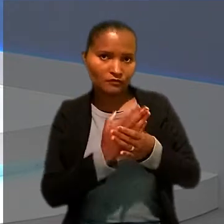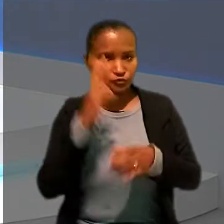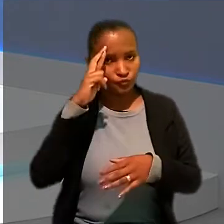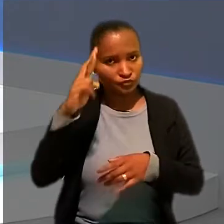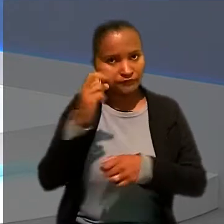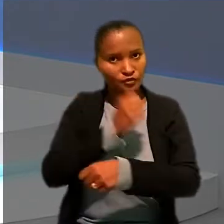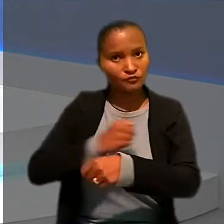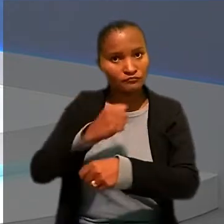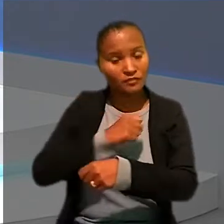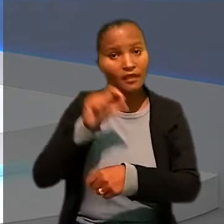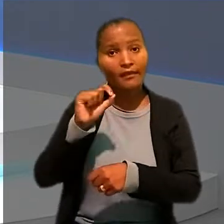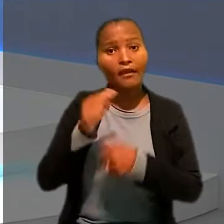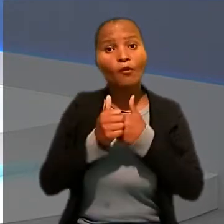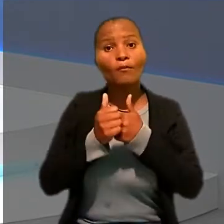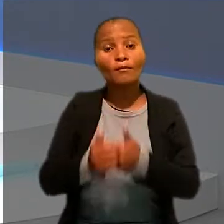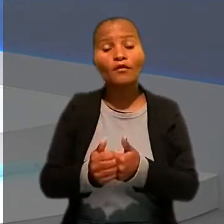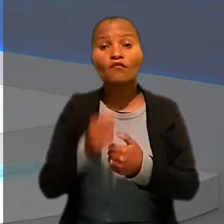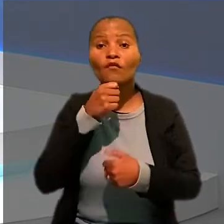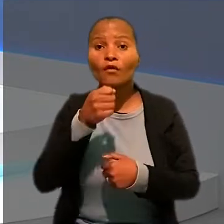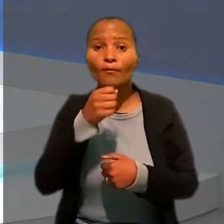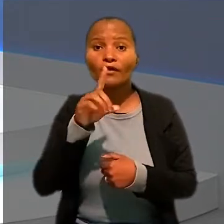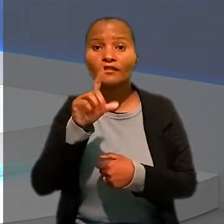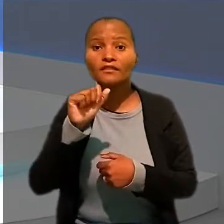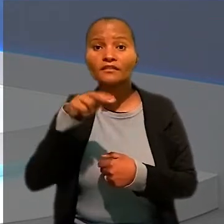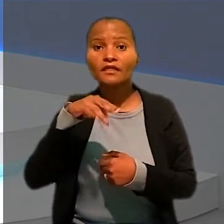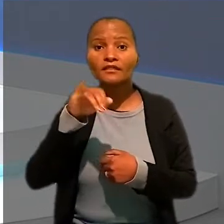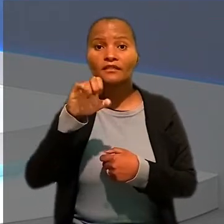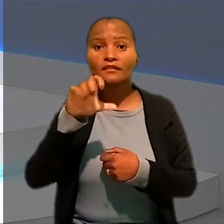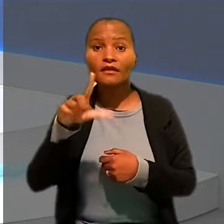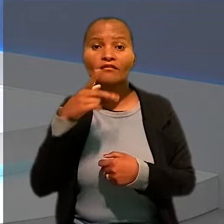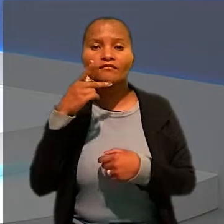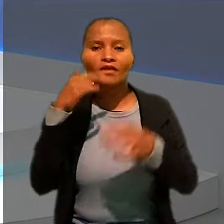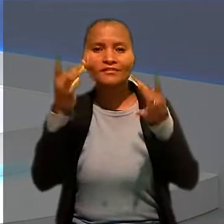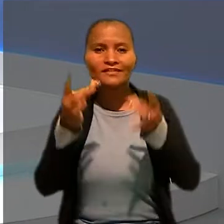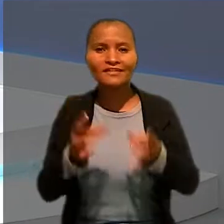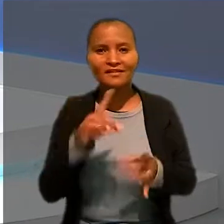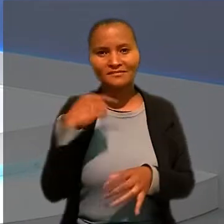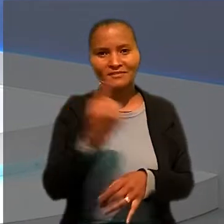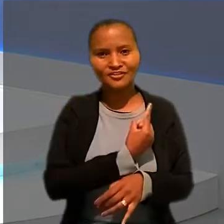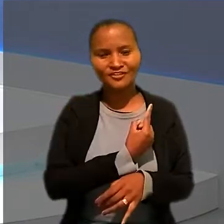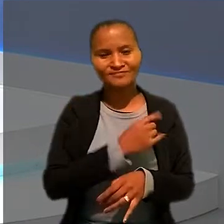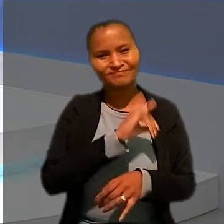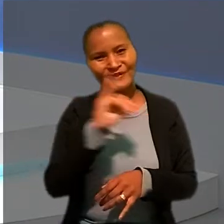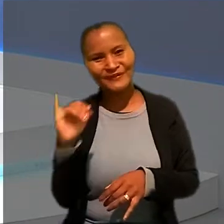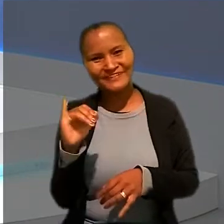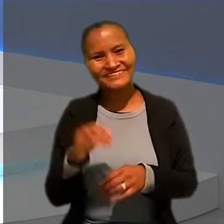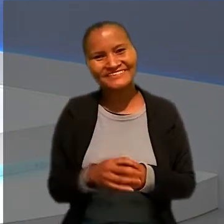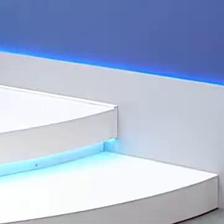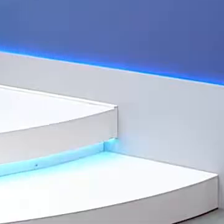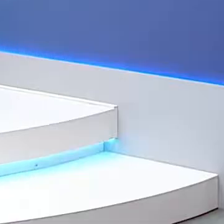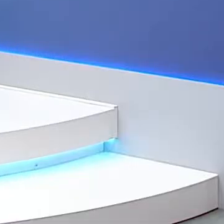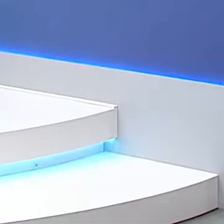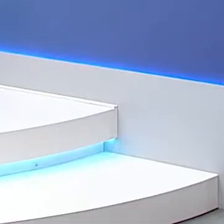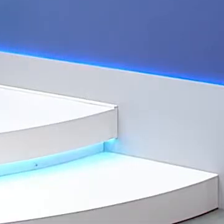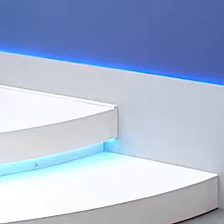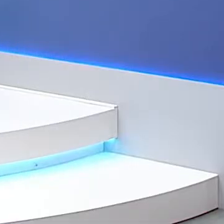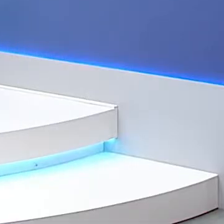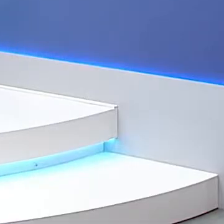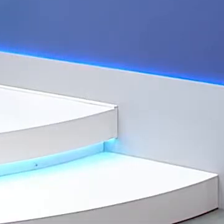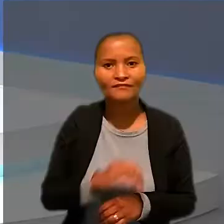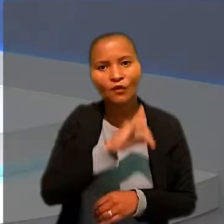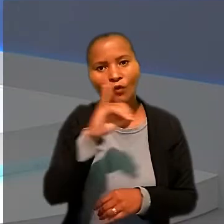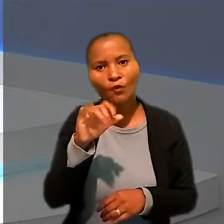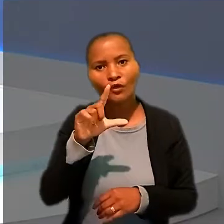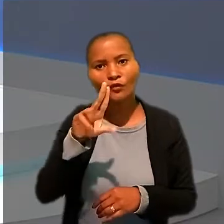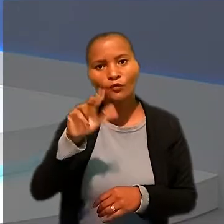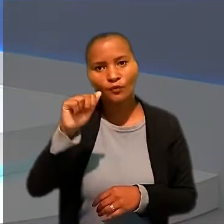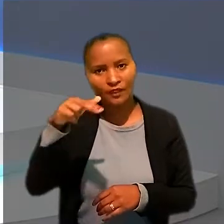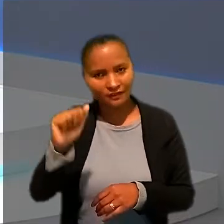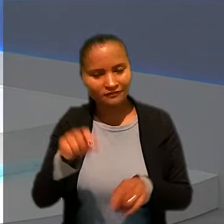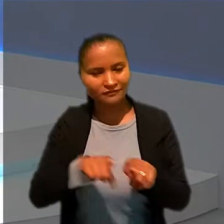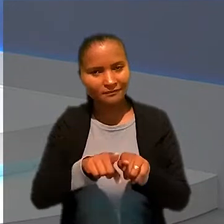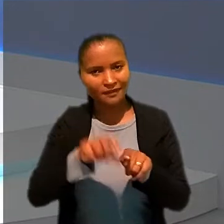E quem acompanhou o caso foi o repórter Daniel Vasques. Ele traz os detalhes para a gente. Oi, Daniel. Olá, Luanna e Anderson.